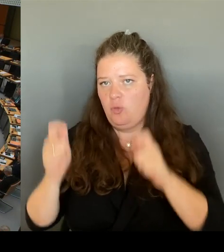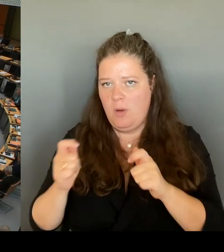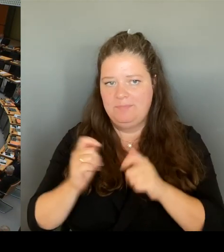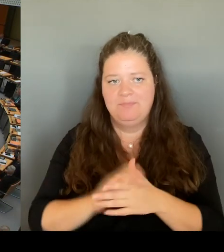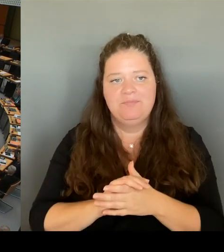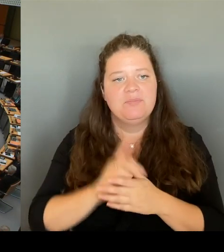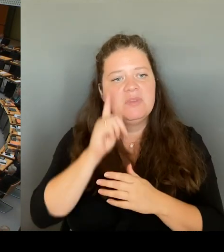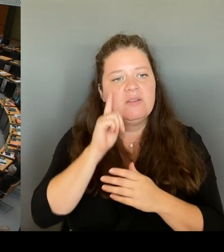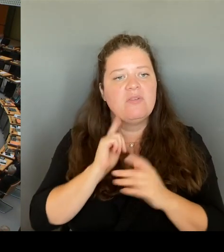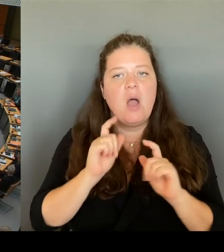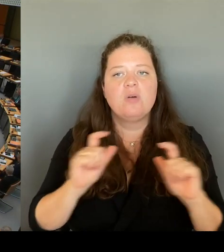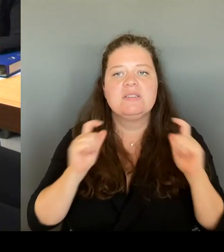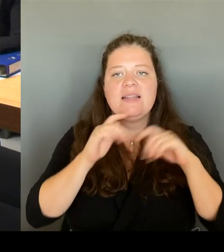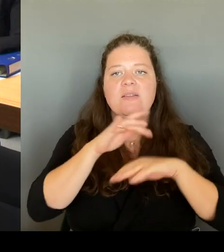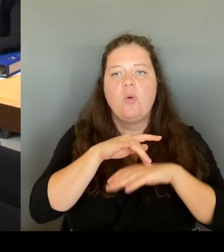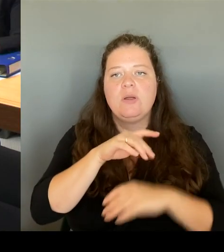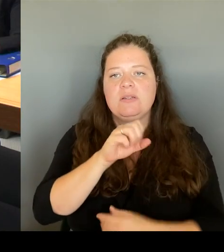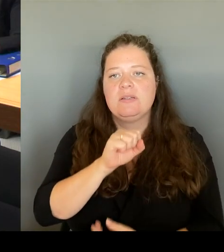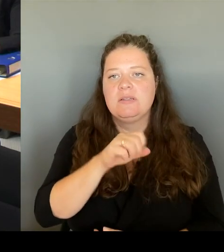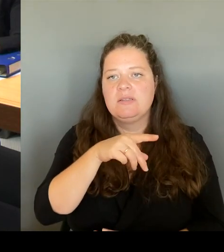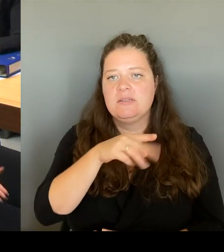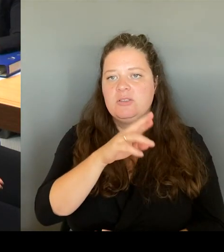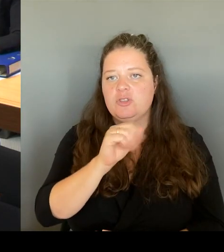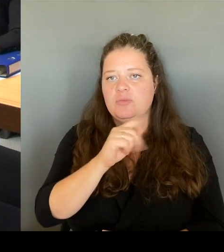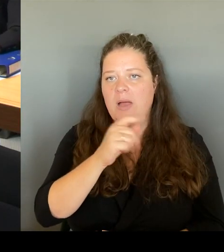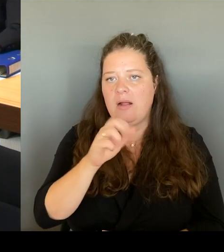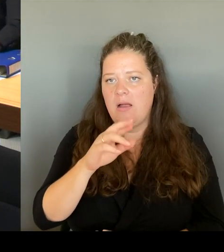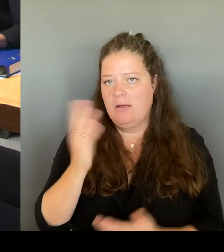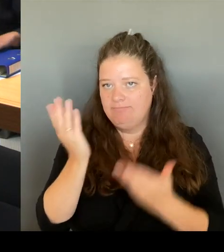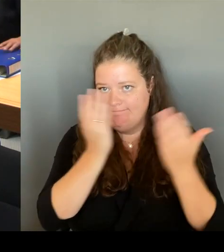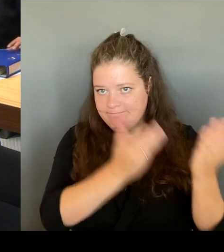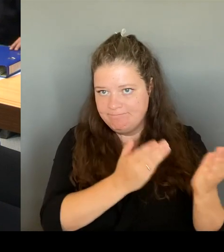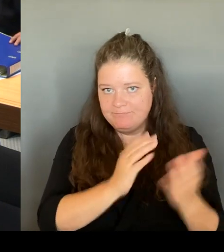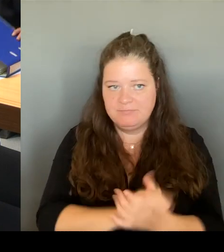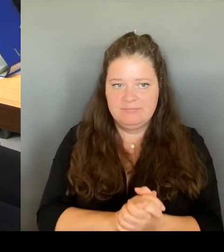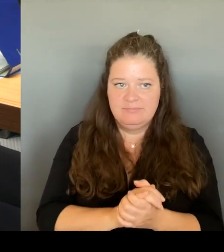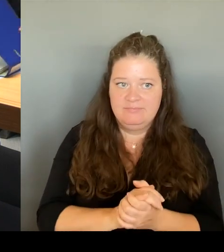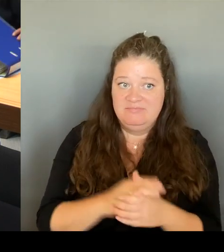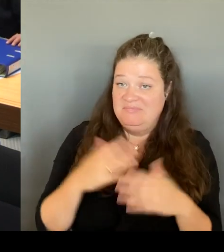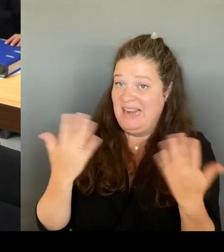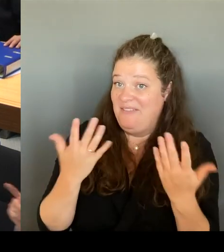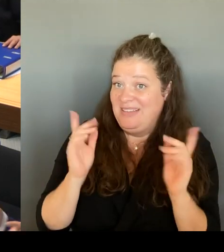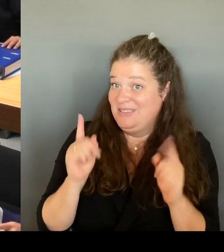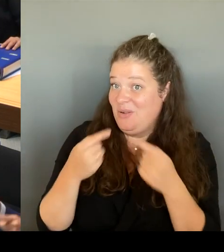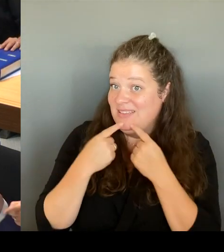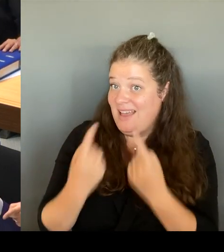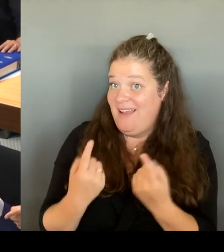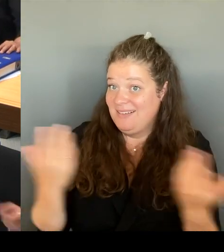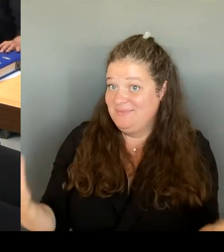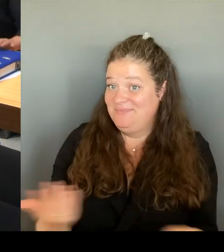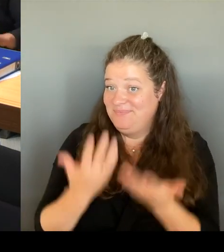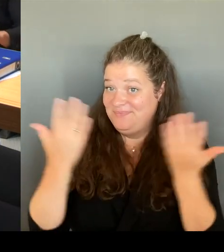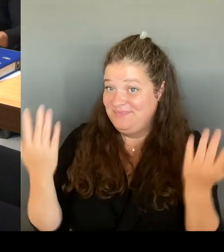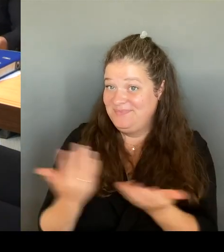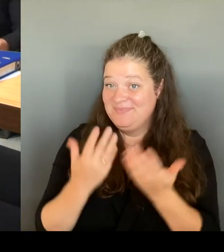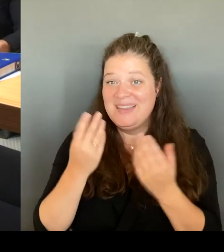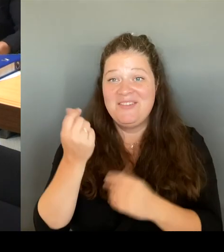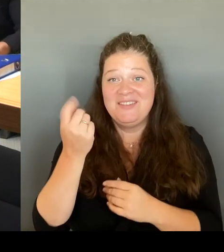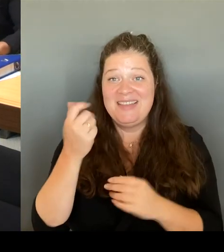Was soll ich jetzt sagen? Der Finanzsenator sitzt neben mir. Sie sind der HaushaltsGesetzgeber. Entscheiden Sie